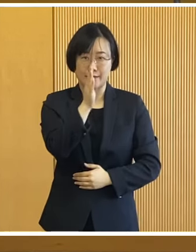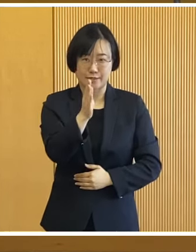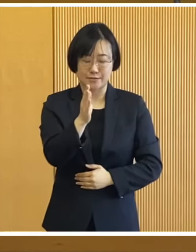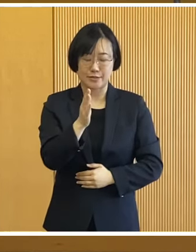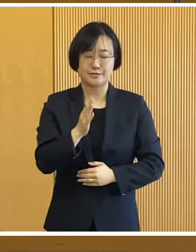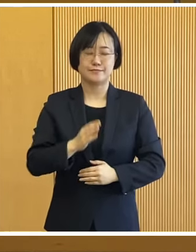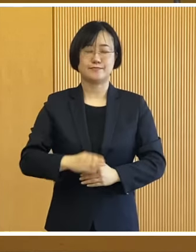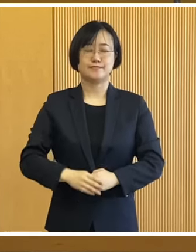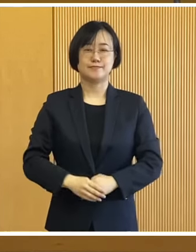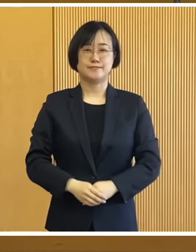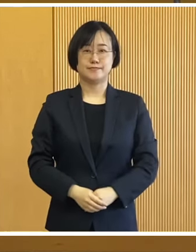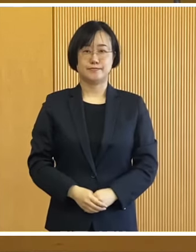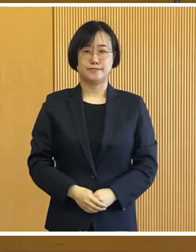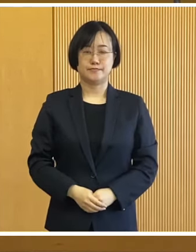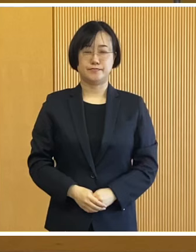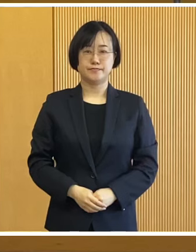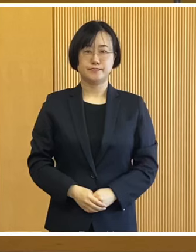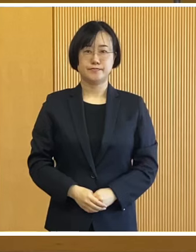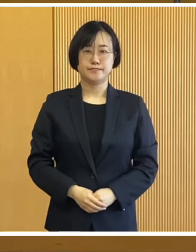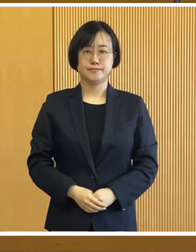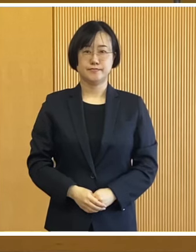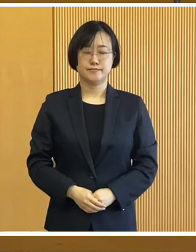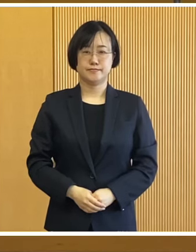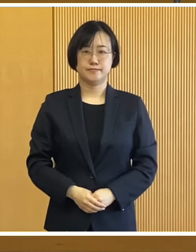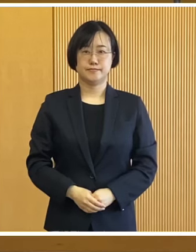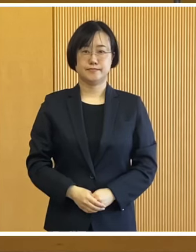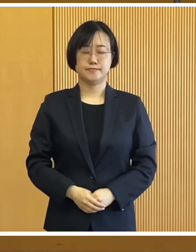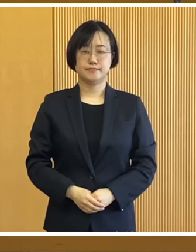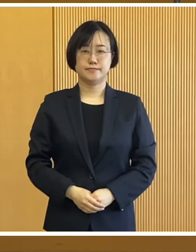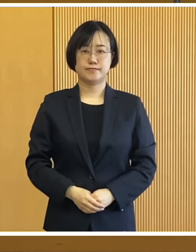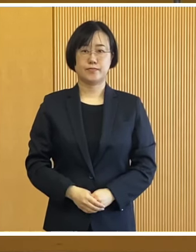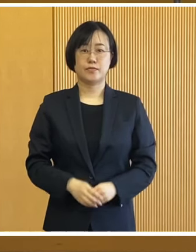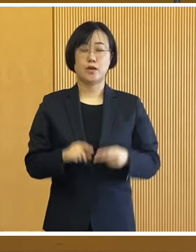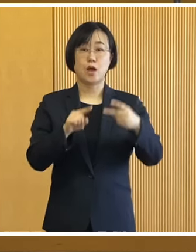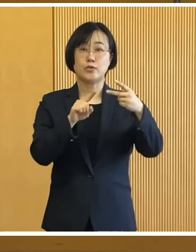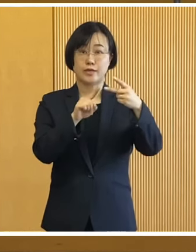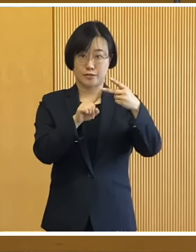よろしくお願いいたします